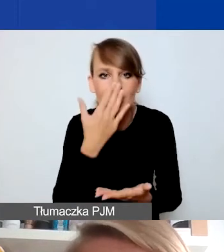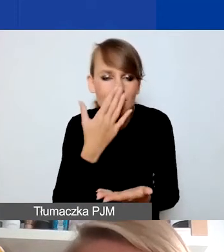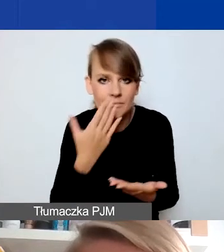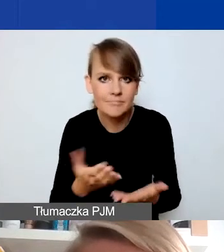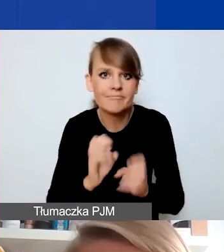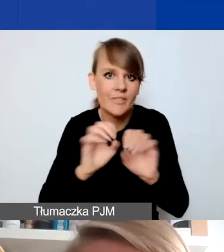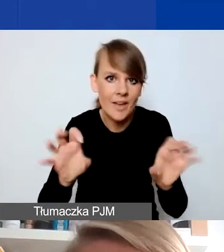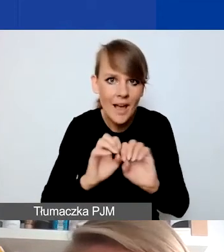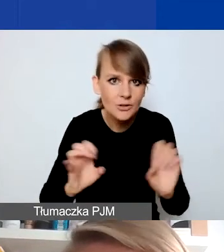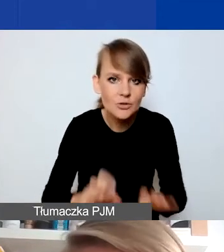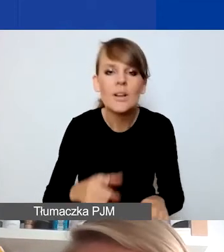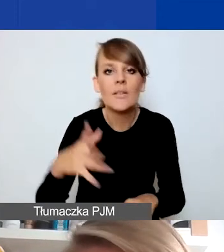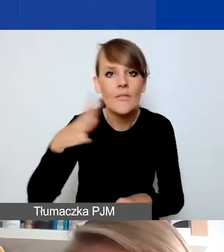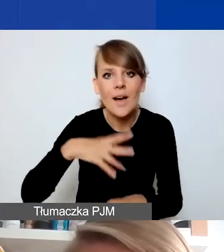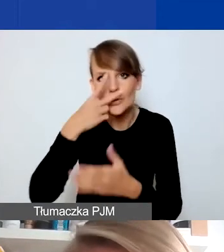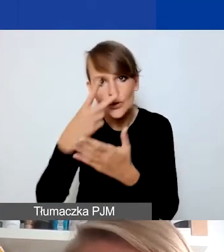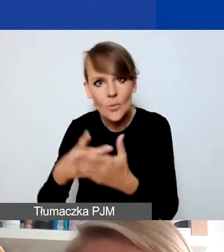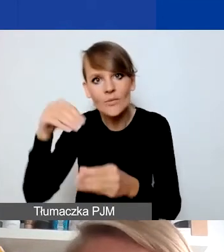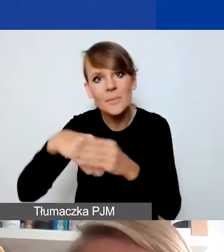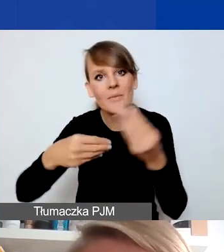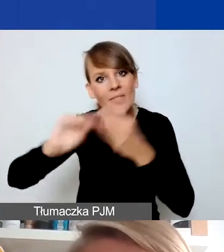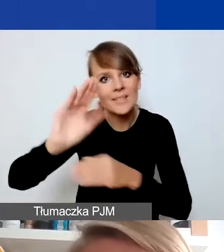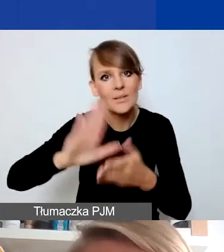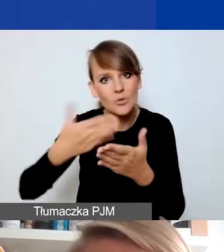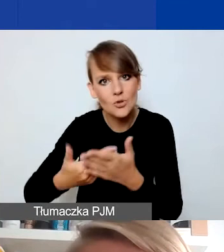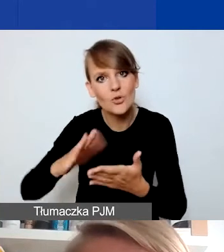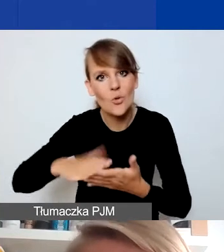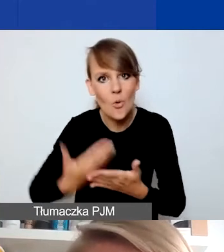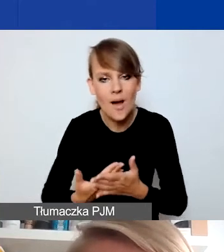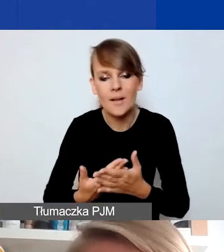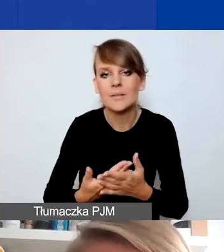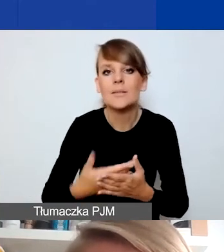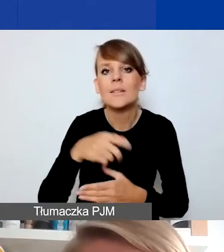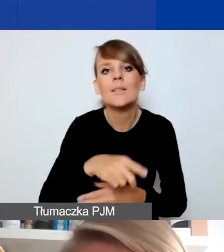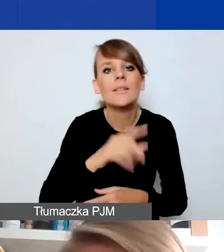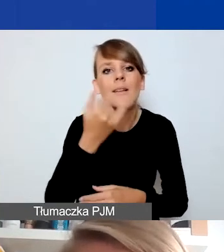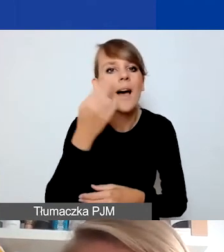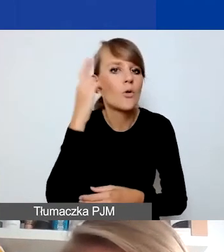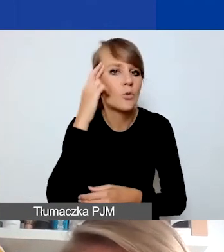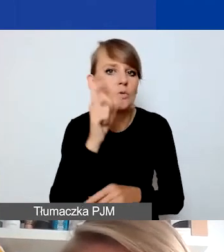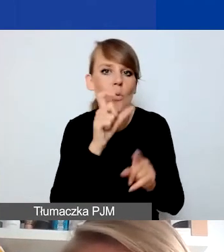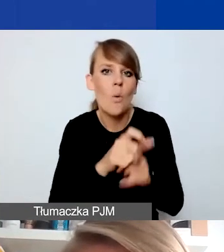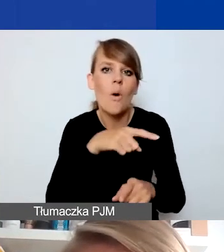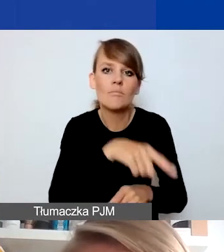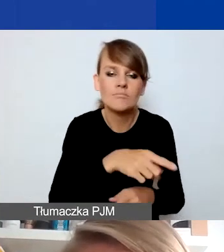Zachęcam, by się z tym zapoznać, bo tam jest więcej przykładów tego, jak można tę interwencyjność rozumieć i wplatać w projekty